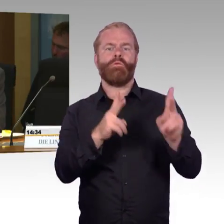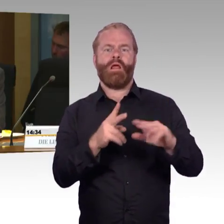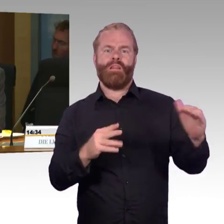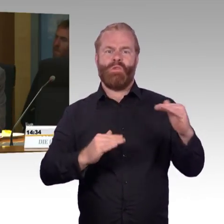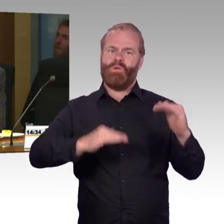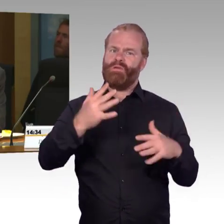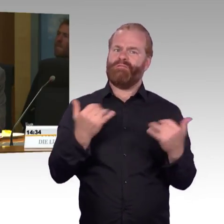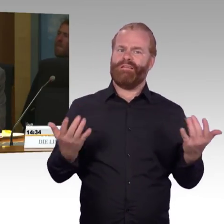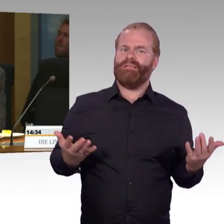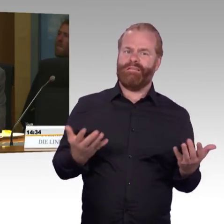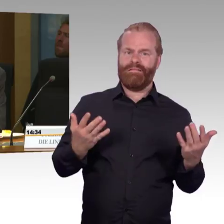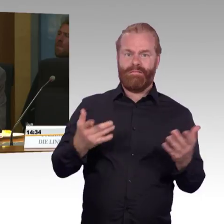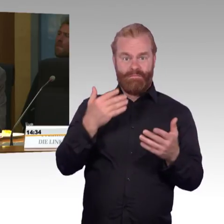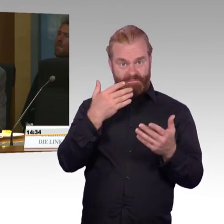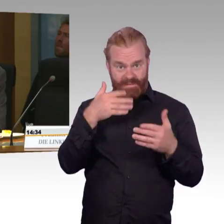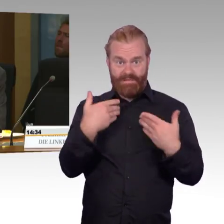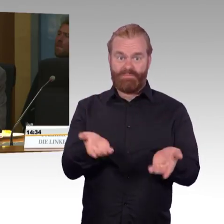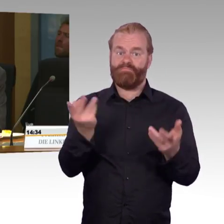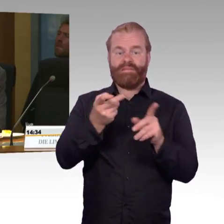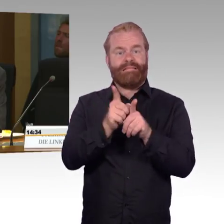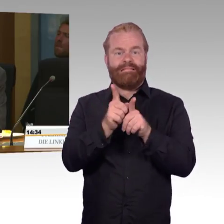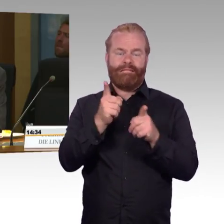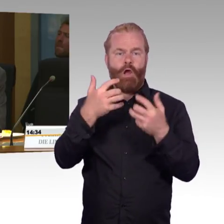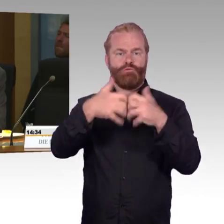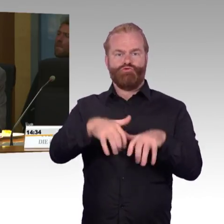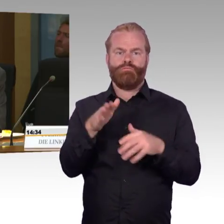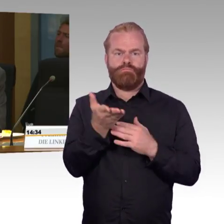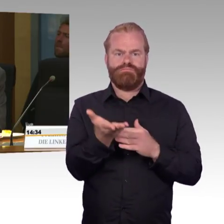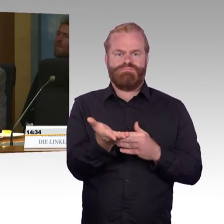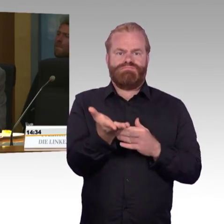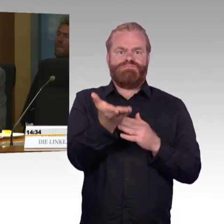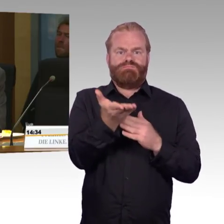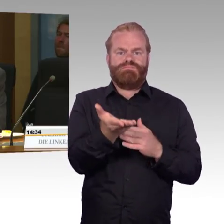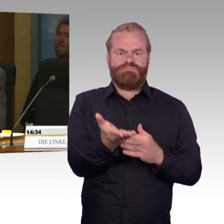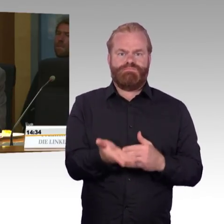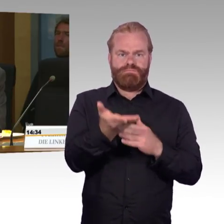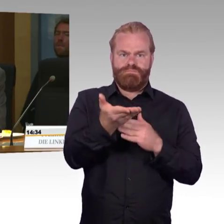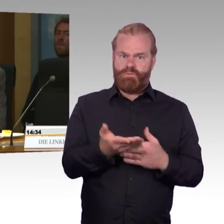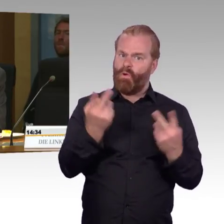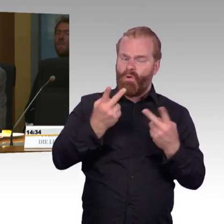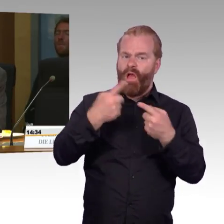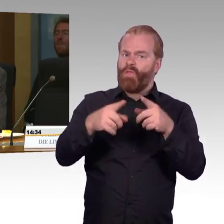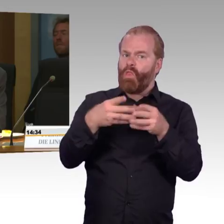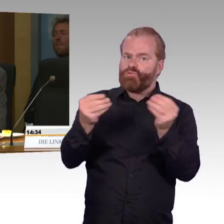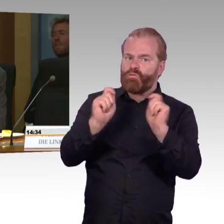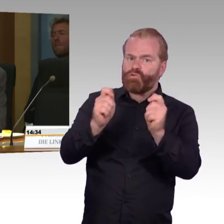und unkomfortableren Zügen mit den entsprechenden Einschränkungen, besonders auch für mobilitätseingeschränkte Reisende,